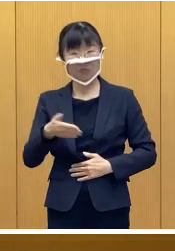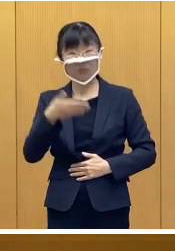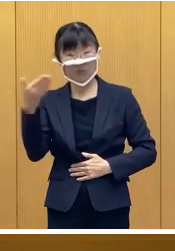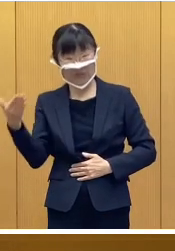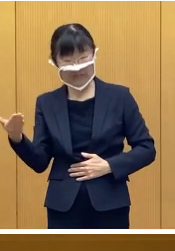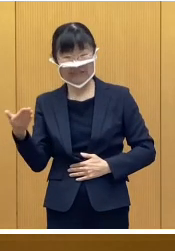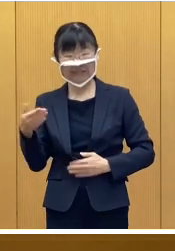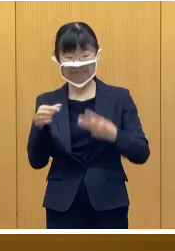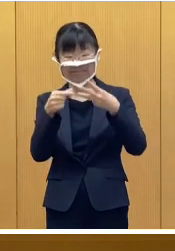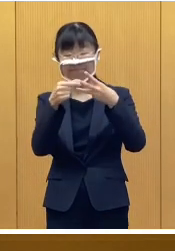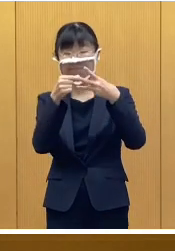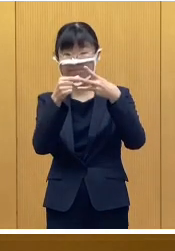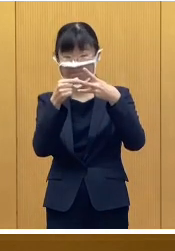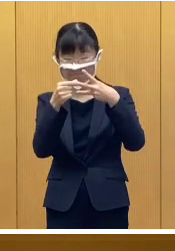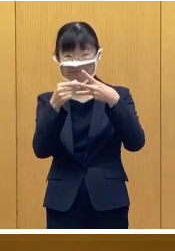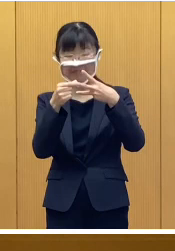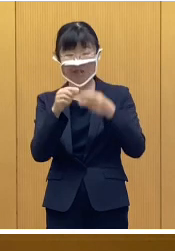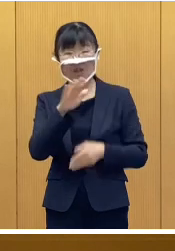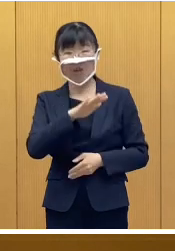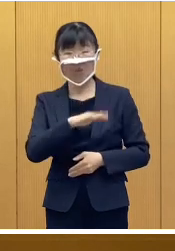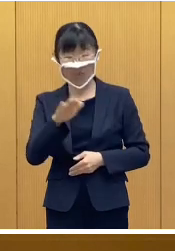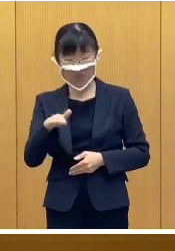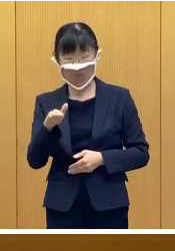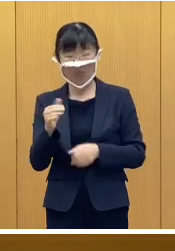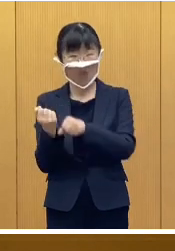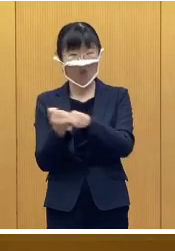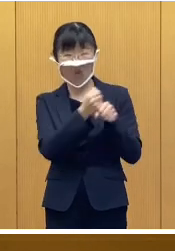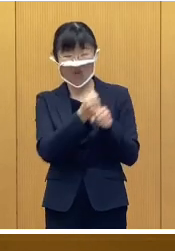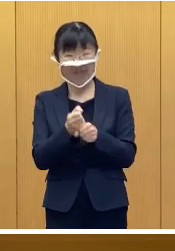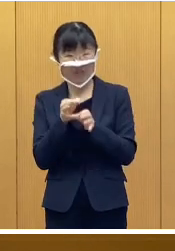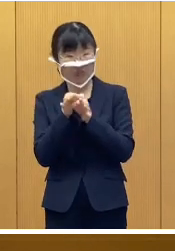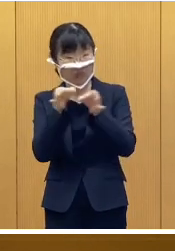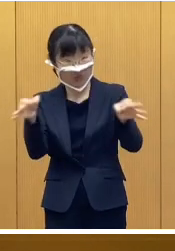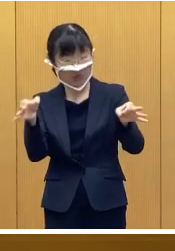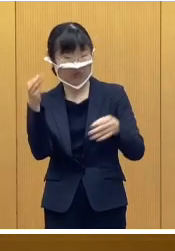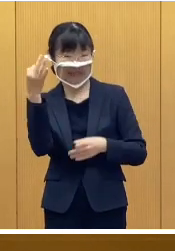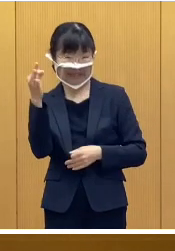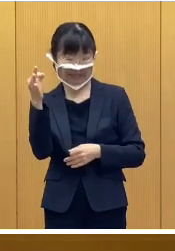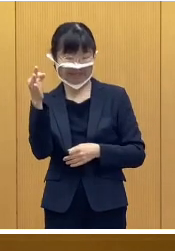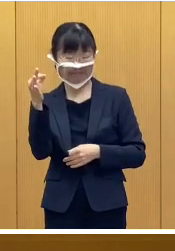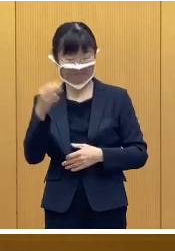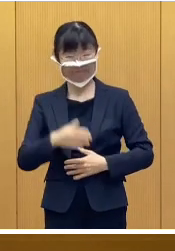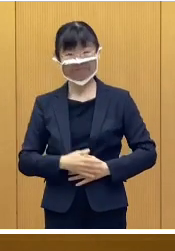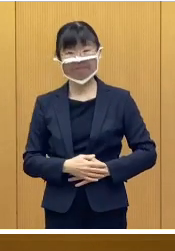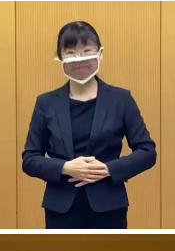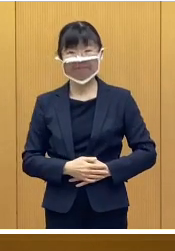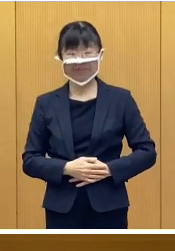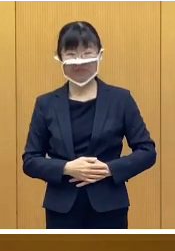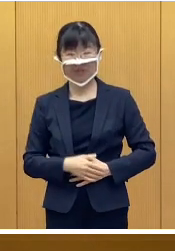次に、こども応援給付金について であります